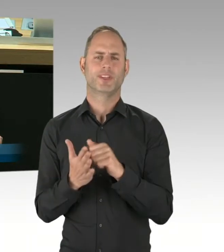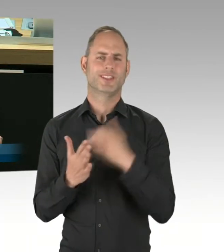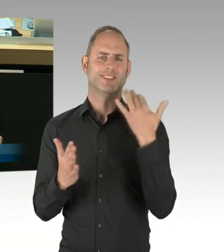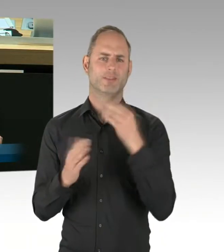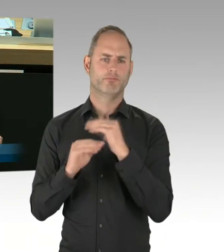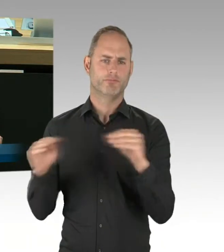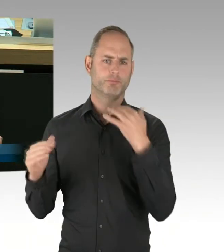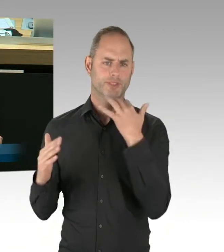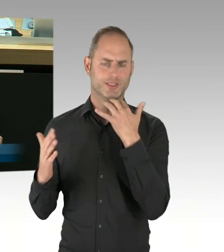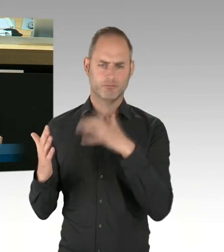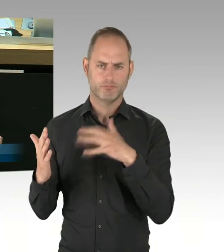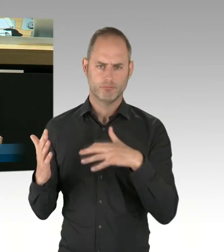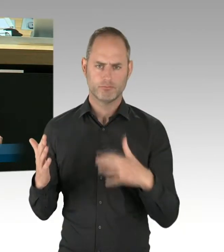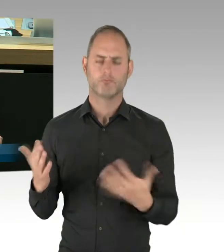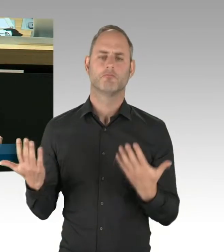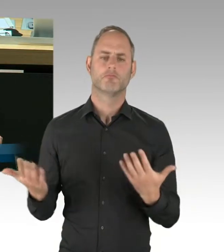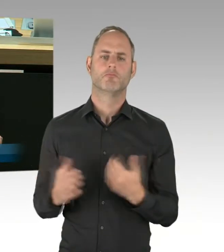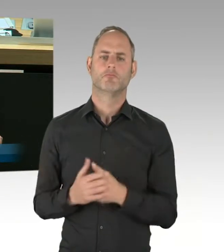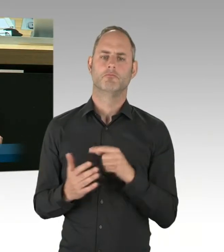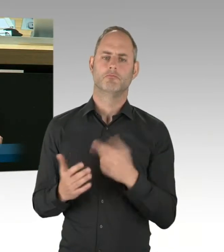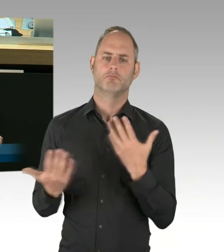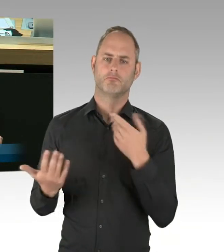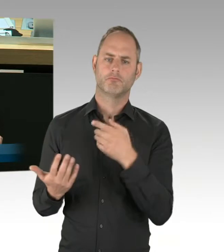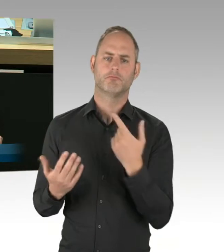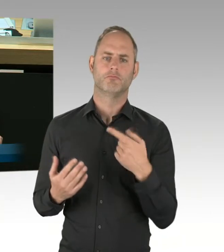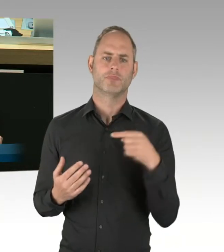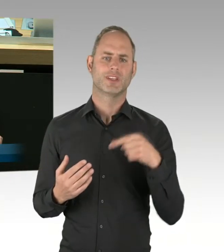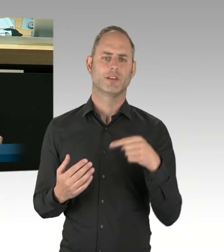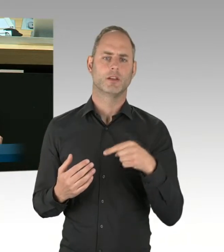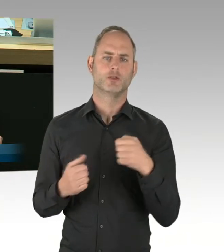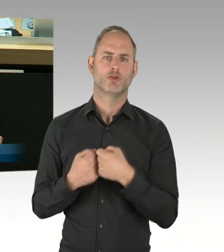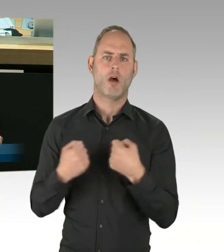konnte man entnehmen, dass der Senat offensichtlich an den Planungen festhält,